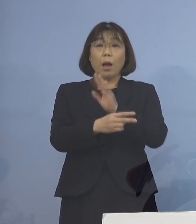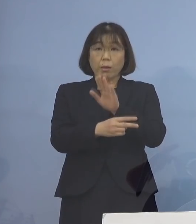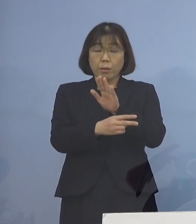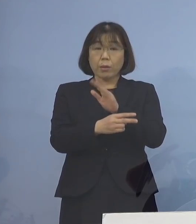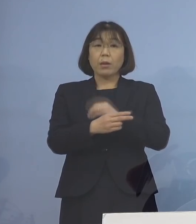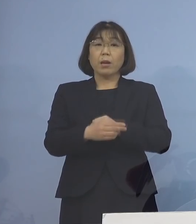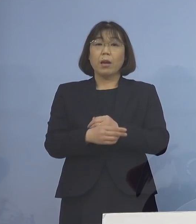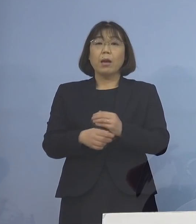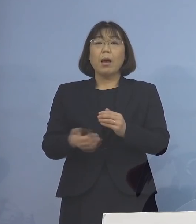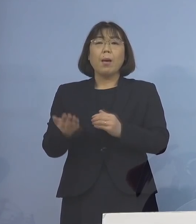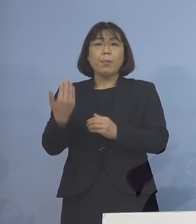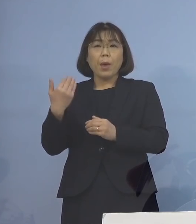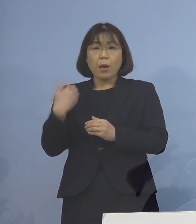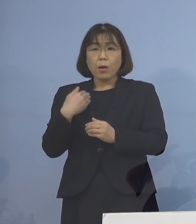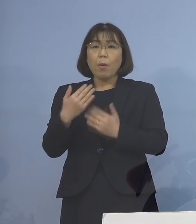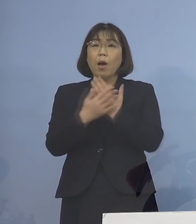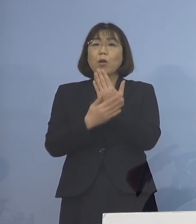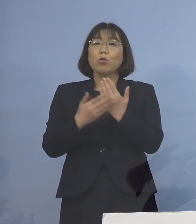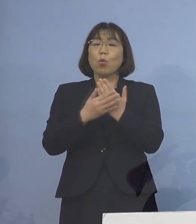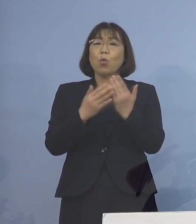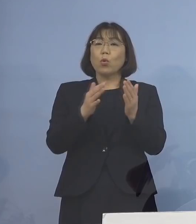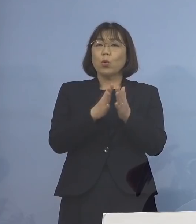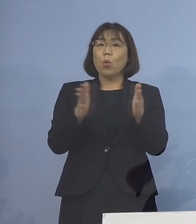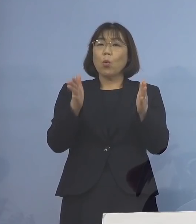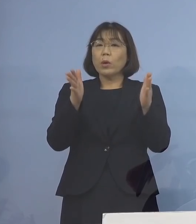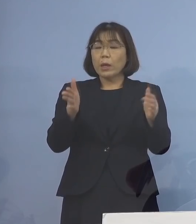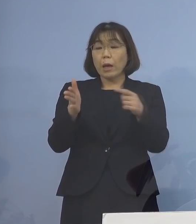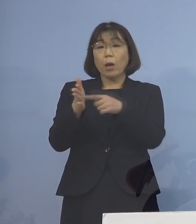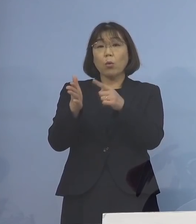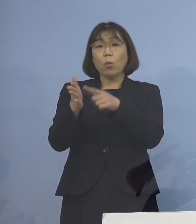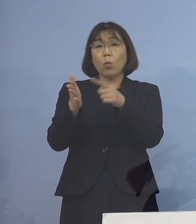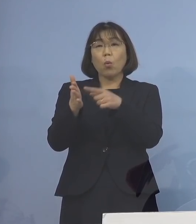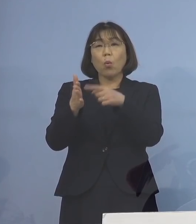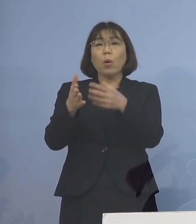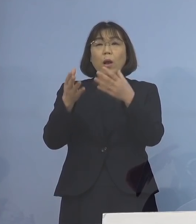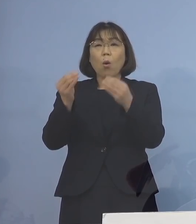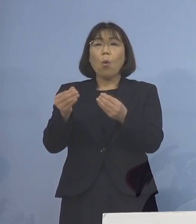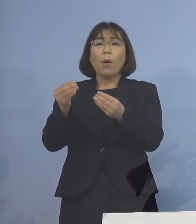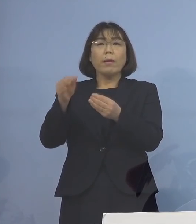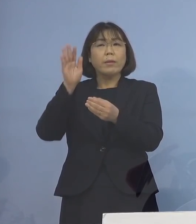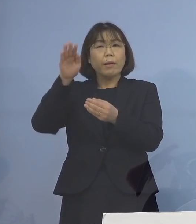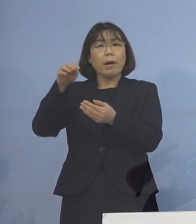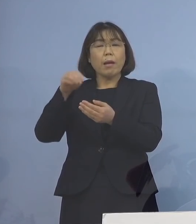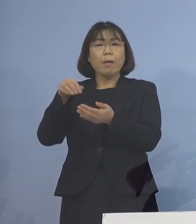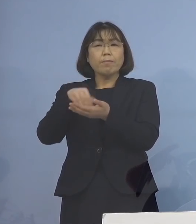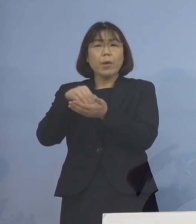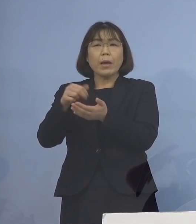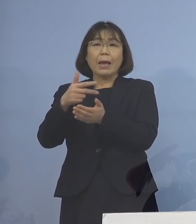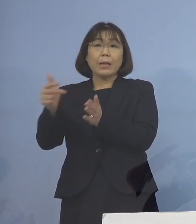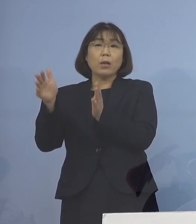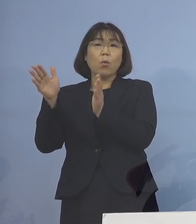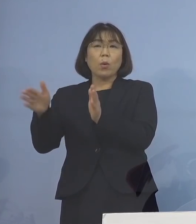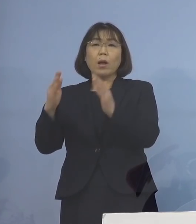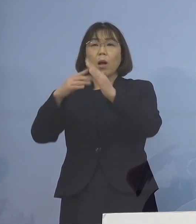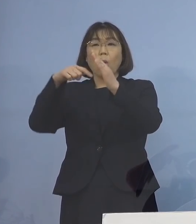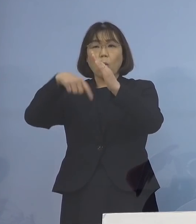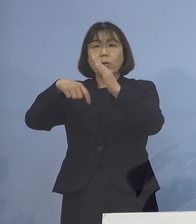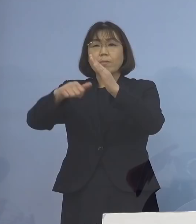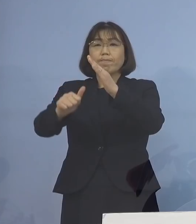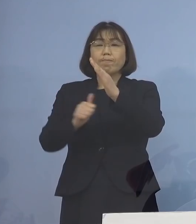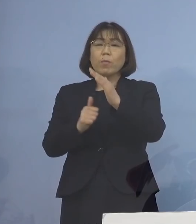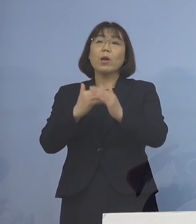従来は療養期間の終わりから数えて 7日間の自宅待機が必要であったと